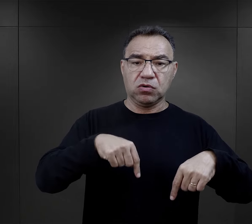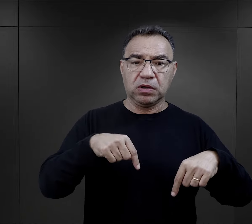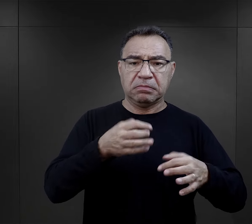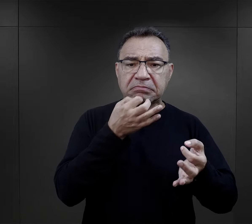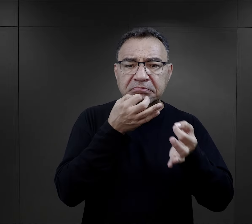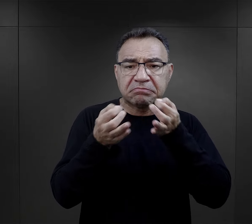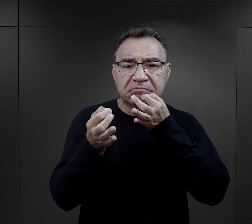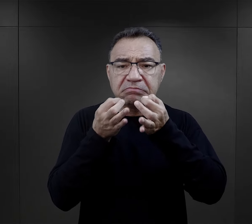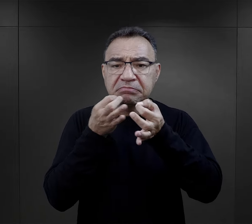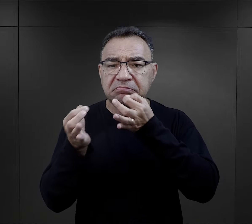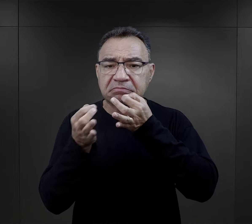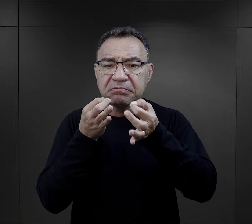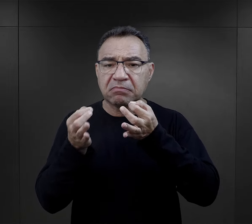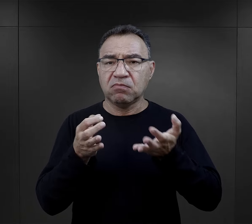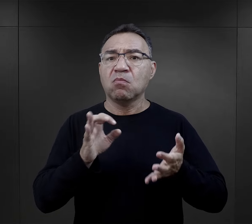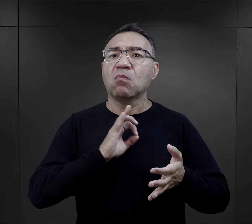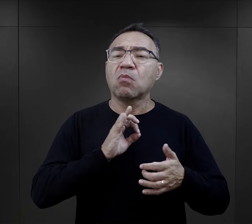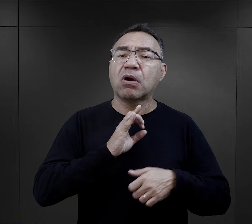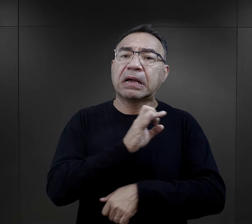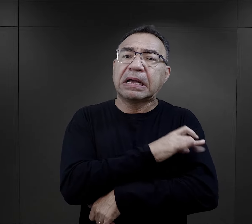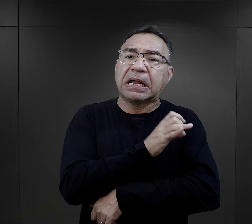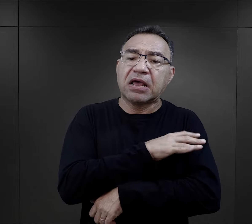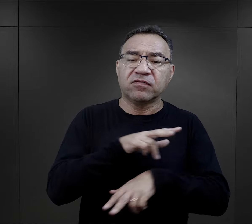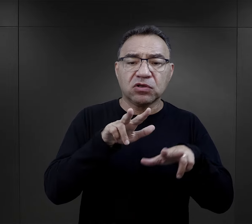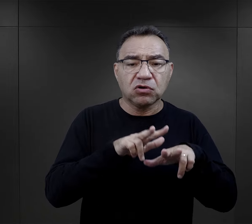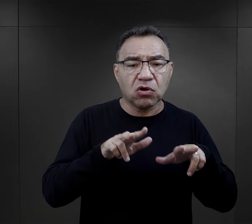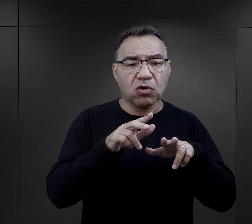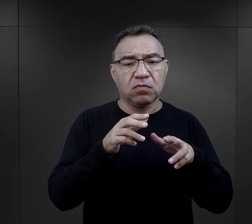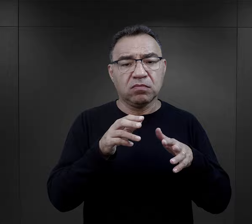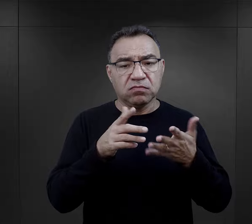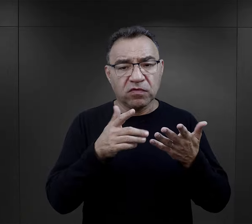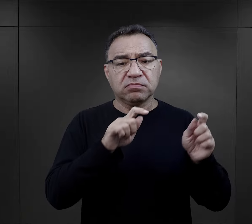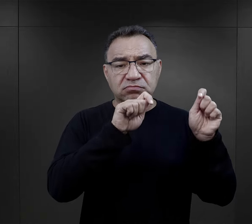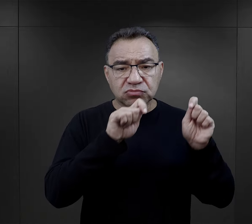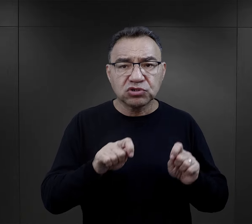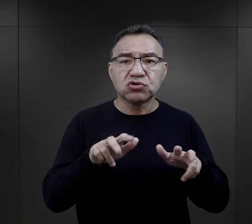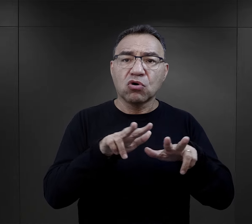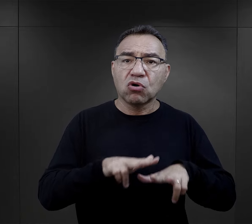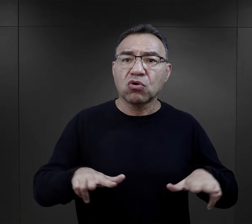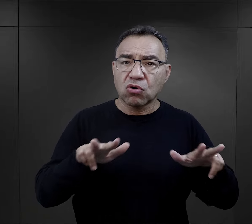pytali czasami właśnie o swoich krewnych, bądź opowiadali, że przyjechali z całą rodziną,